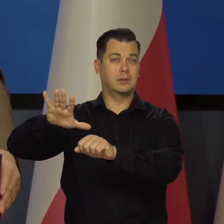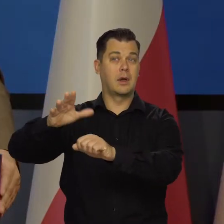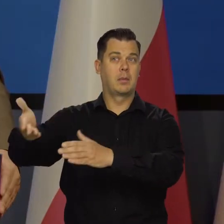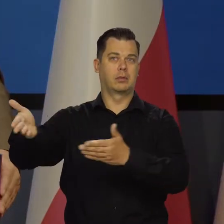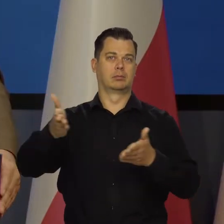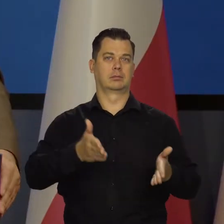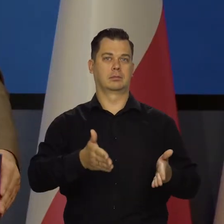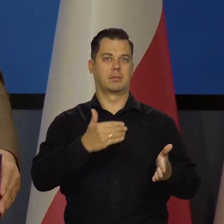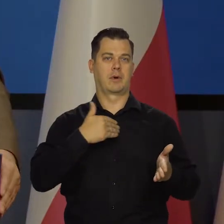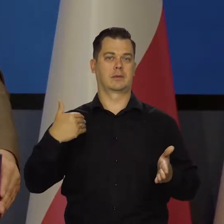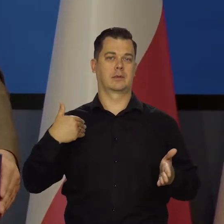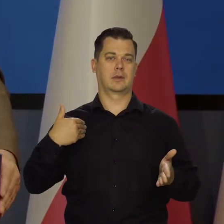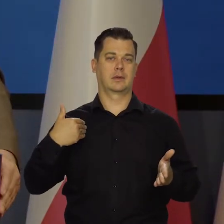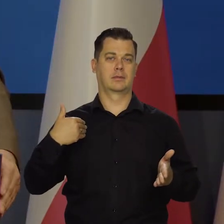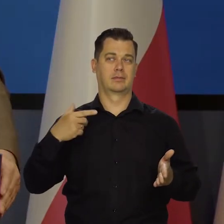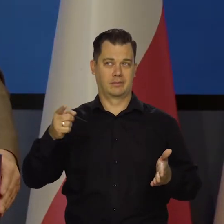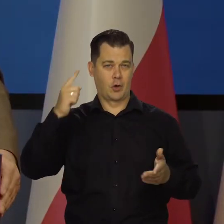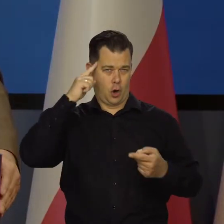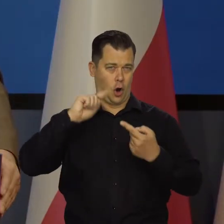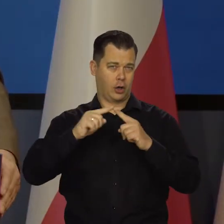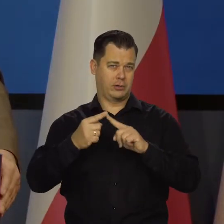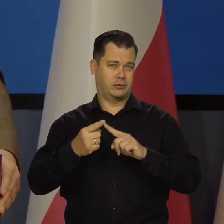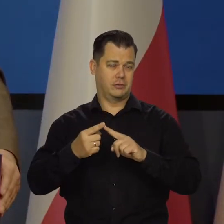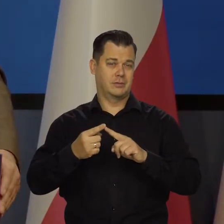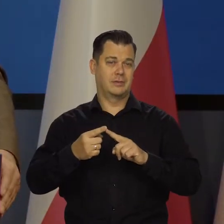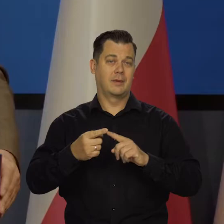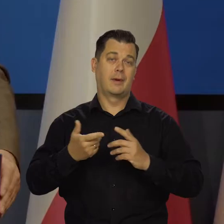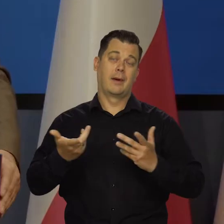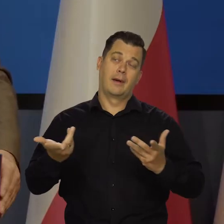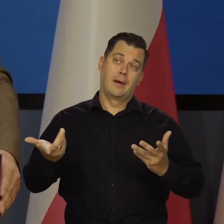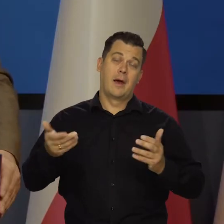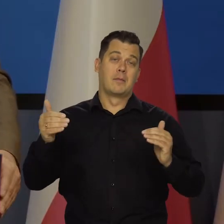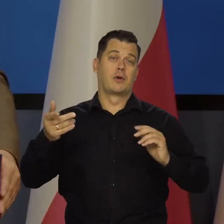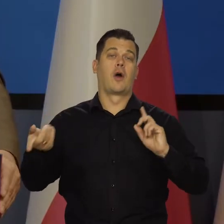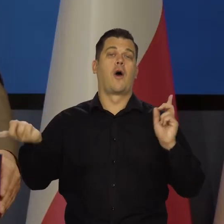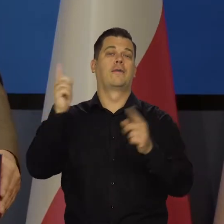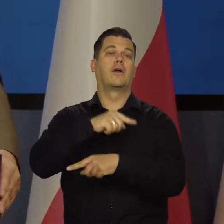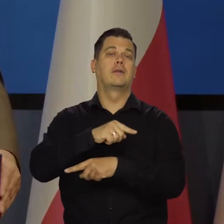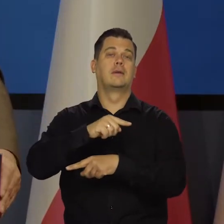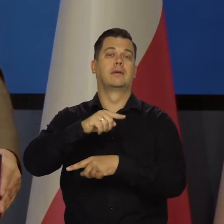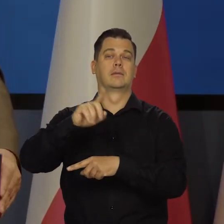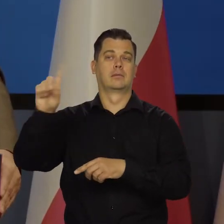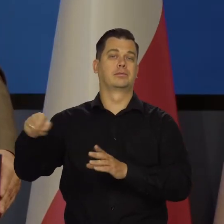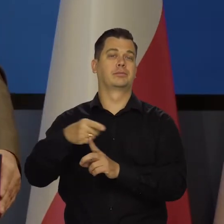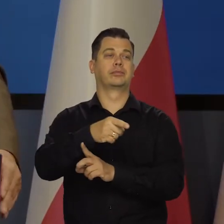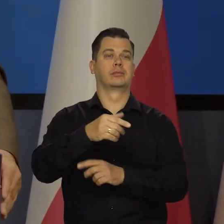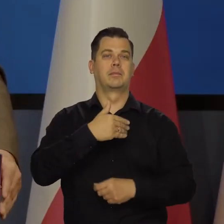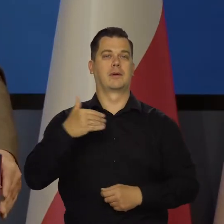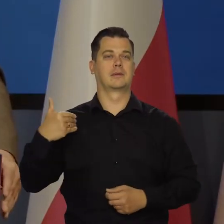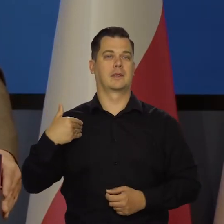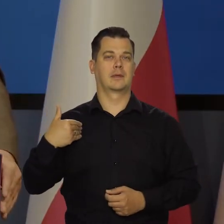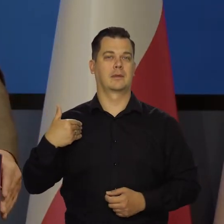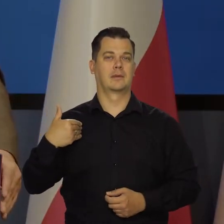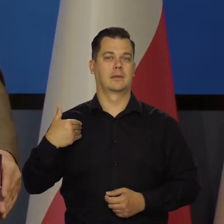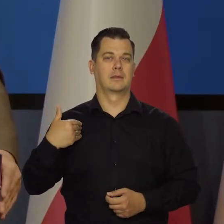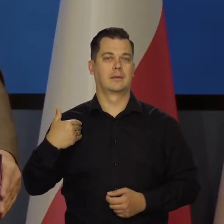Taka kolejność jest niby logiczna, chociaż niestety może się zmienić kolejność. Tutaj trudno jest wszystko przewidzieć.